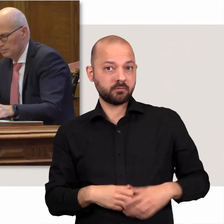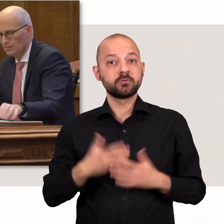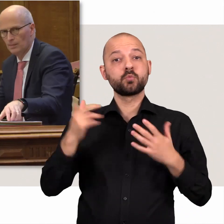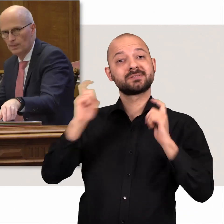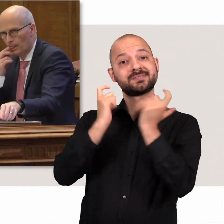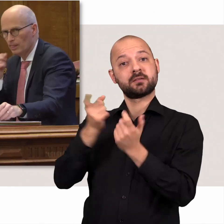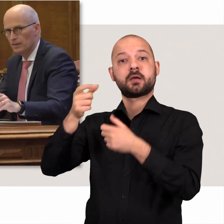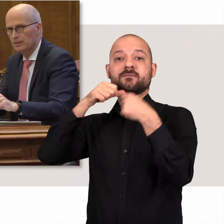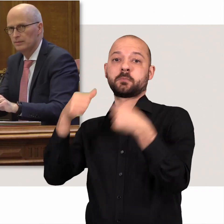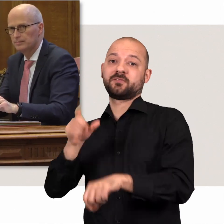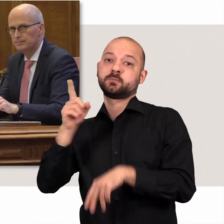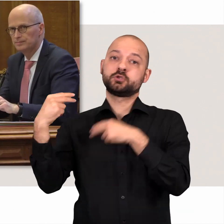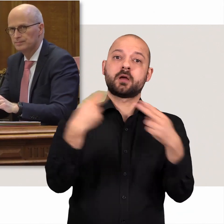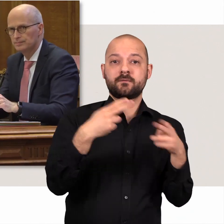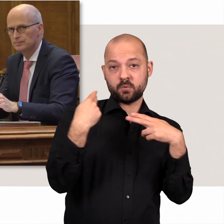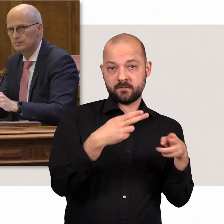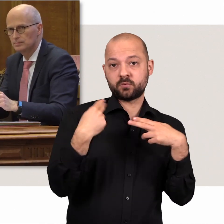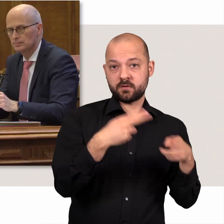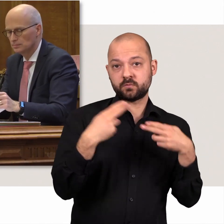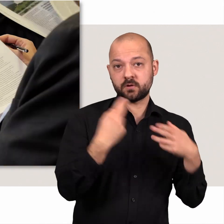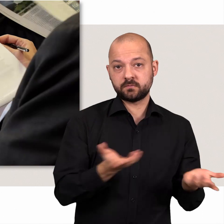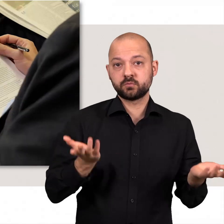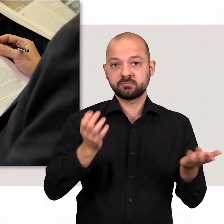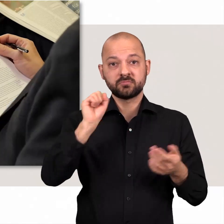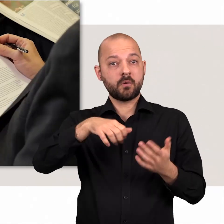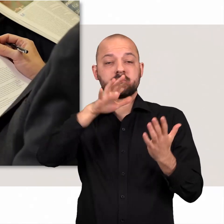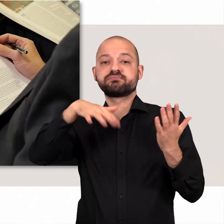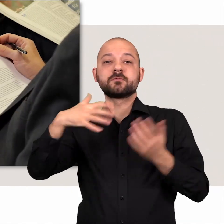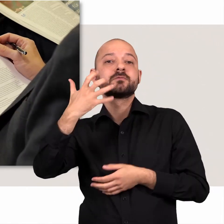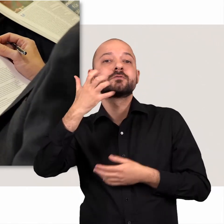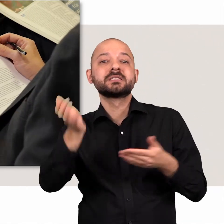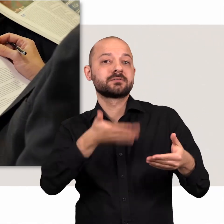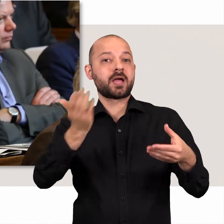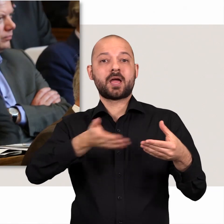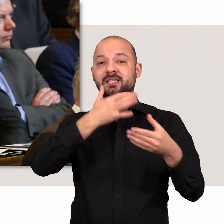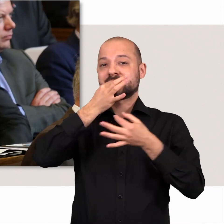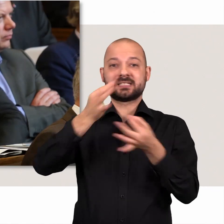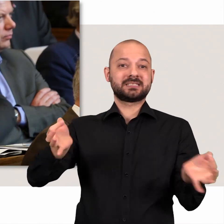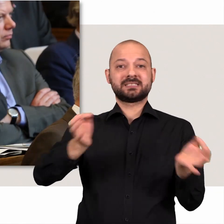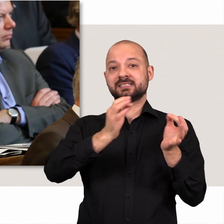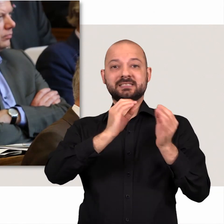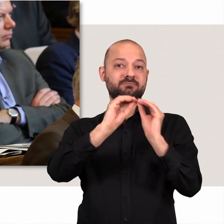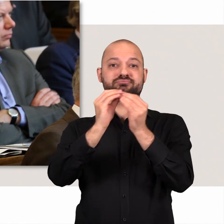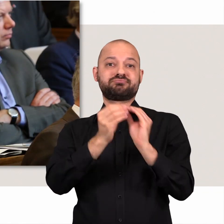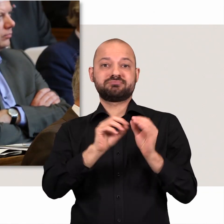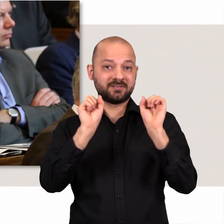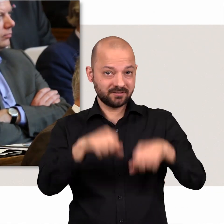Der Senat ist verpflichtet diese schriftlich zu beantworten. Da können dann schon mal gut 50 Seiten voller Details zusammenkommen.